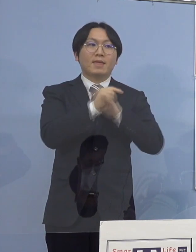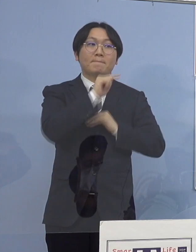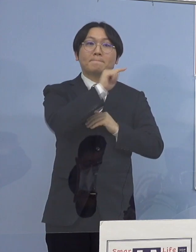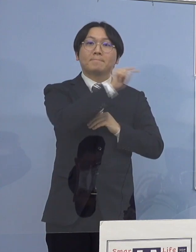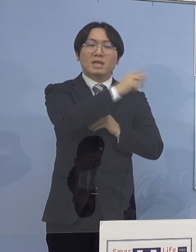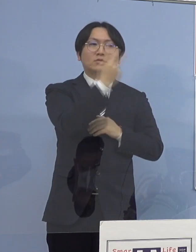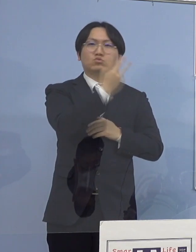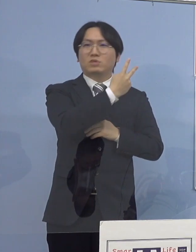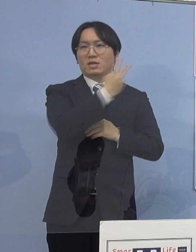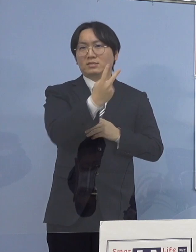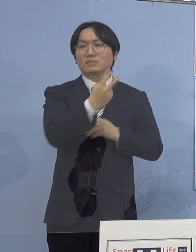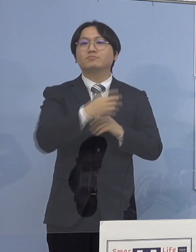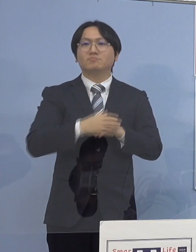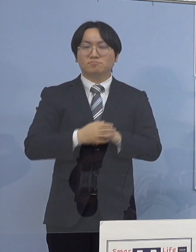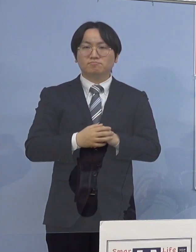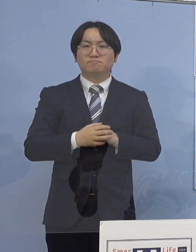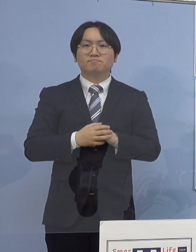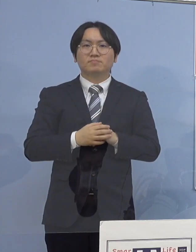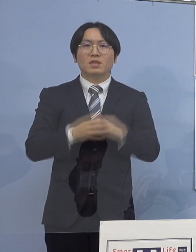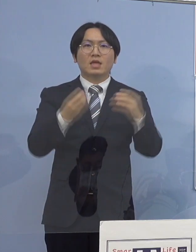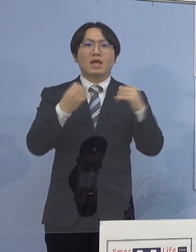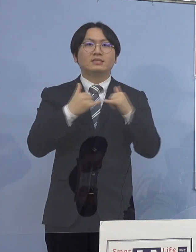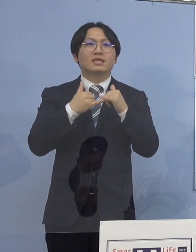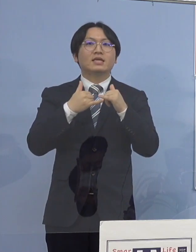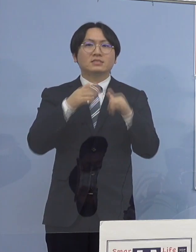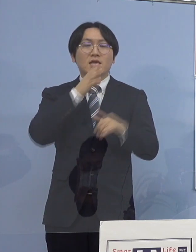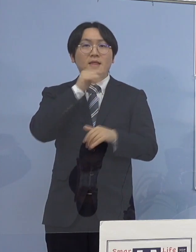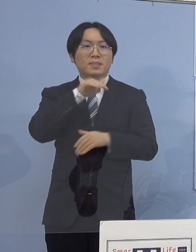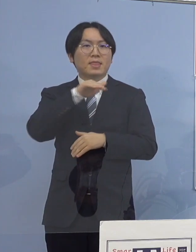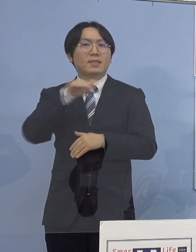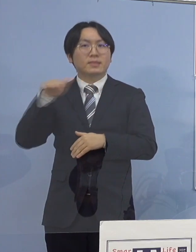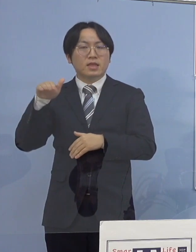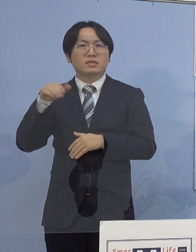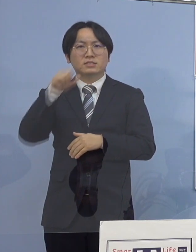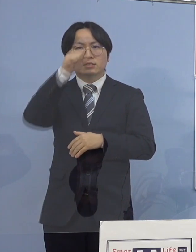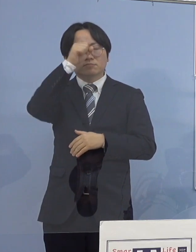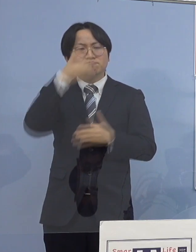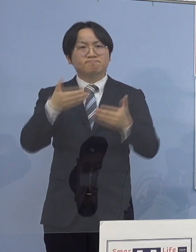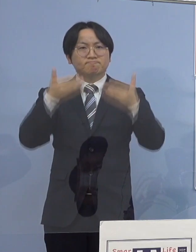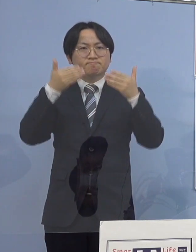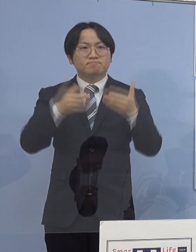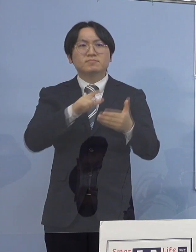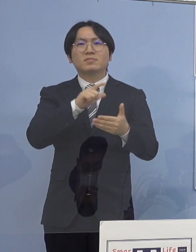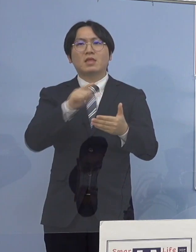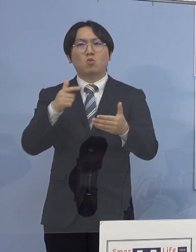その他、感染者の年代や症状の程度など 詳細につきましては